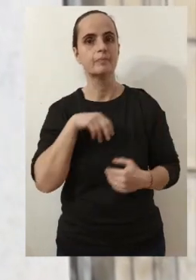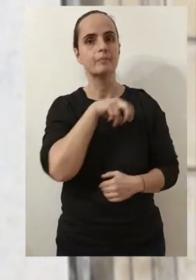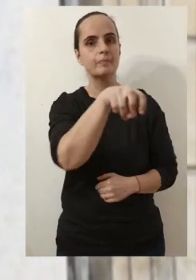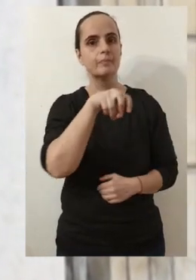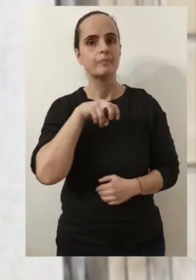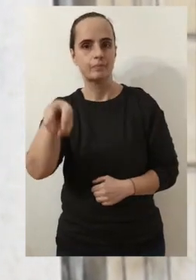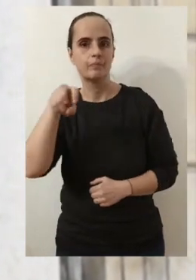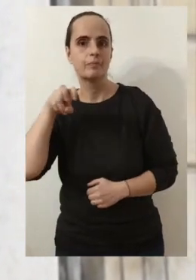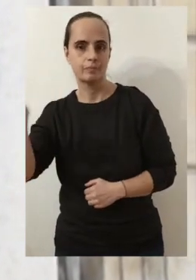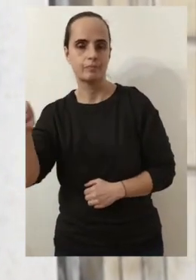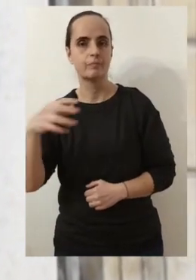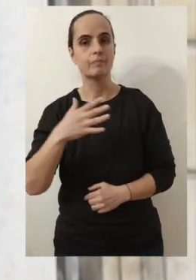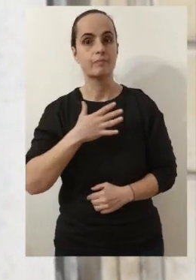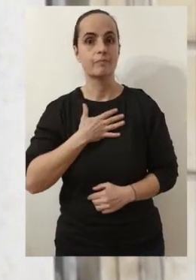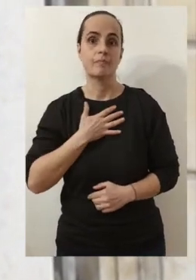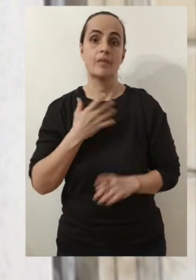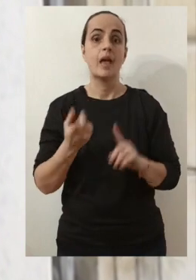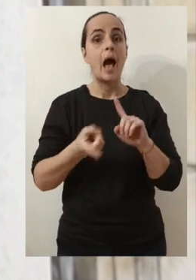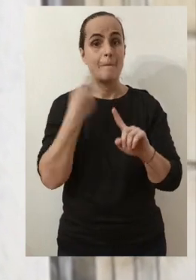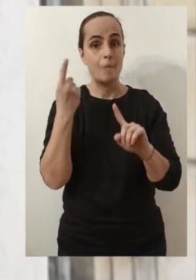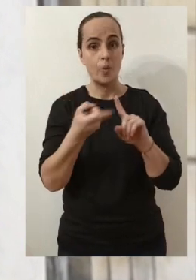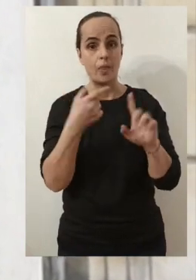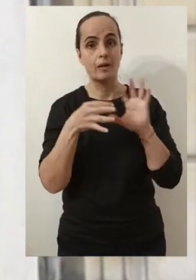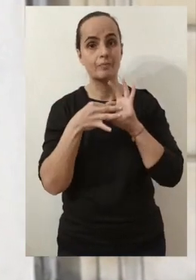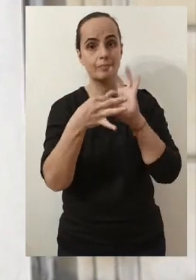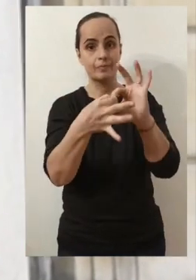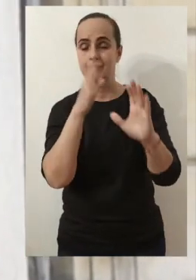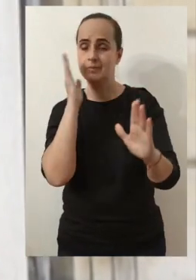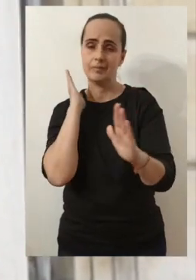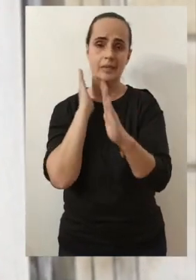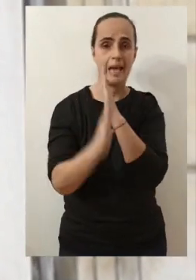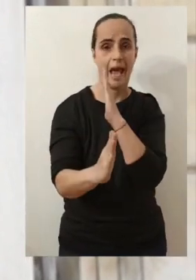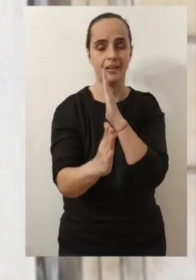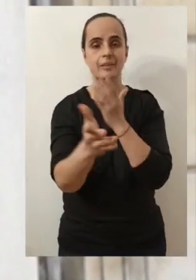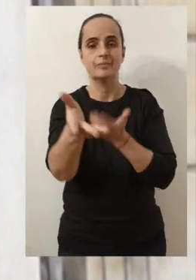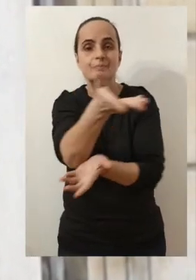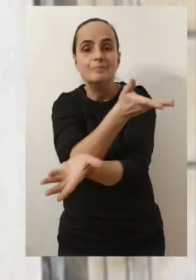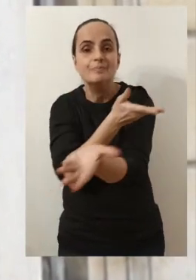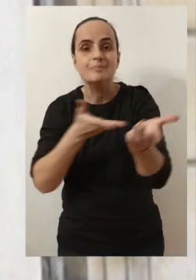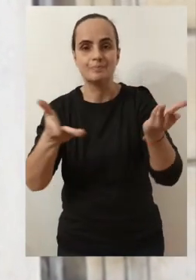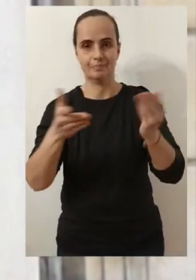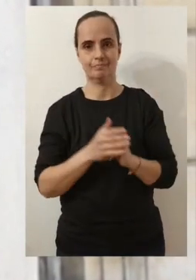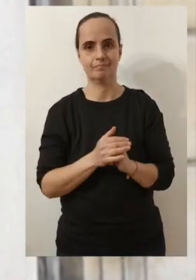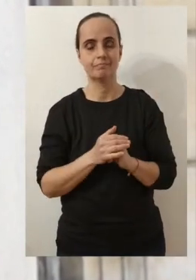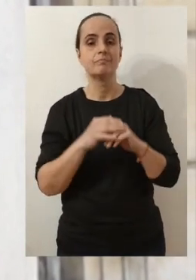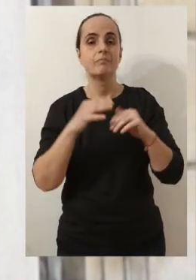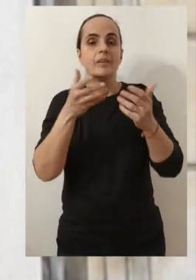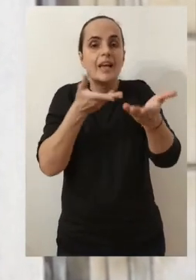Parce que vous connaissez mon attachement à être au contact le plus direct avec vous.